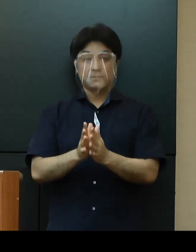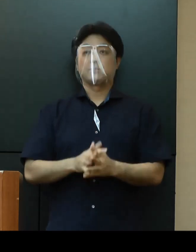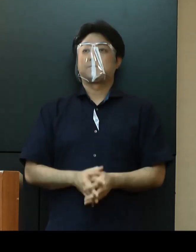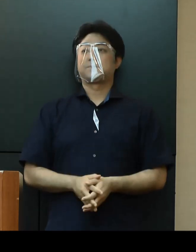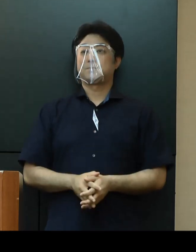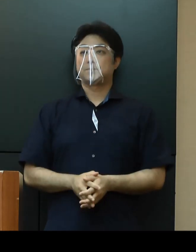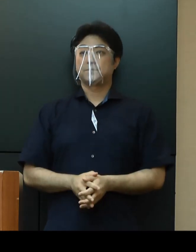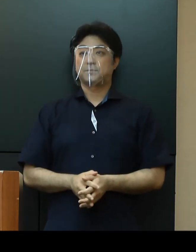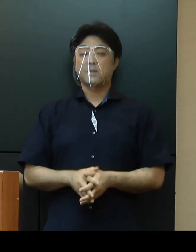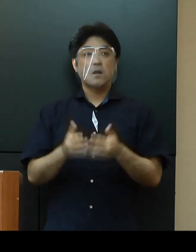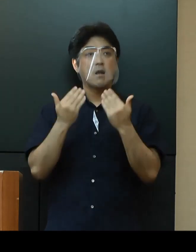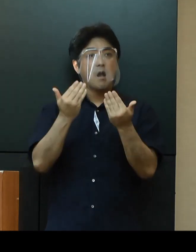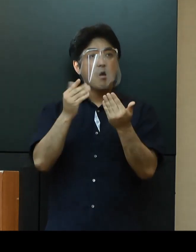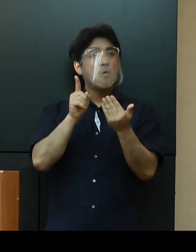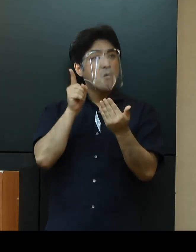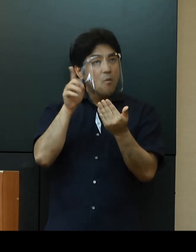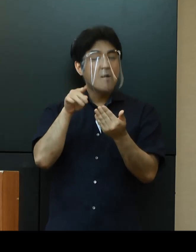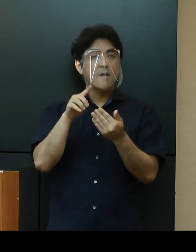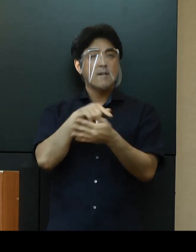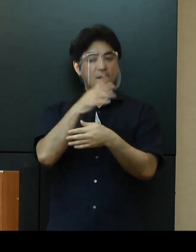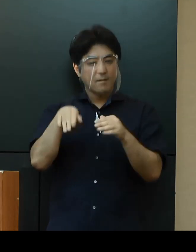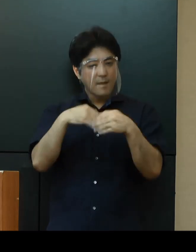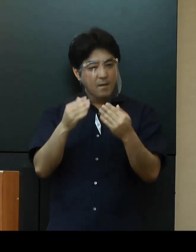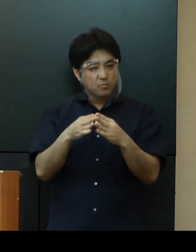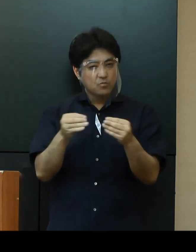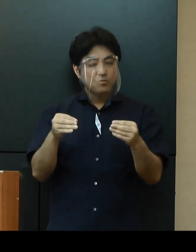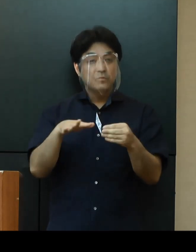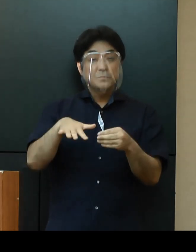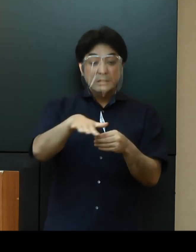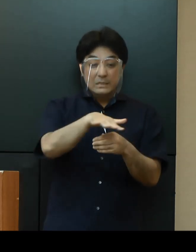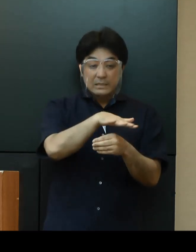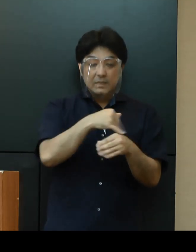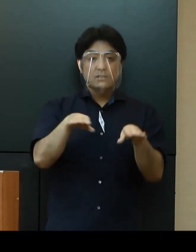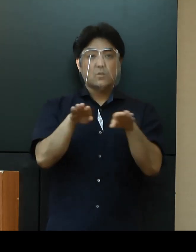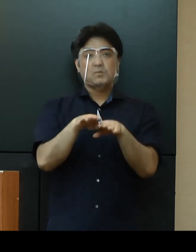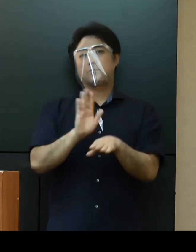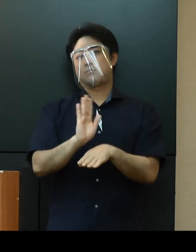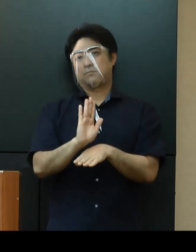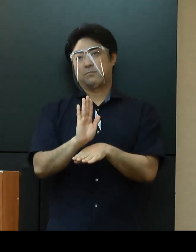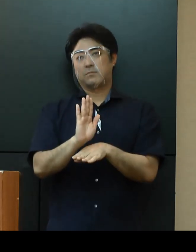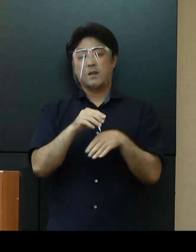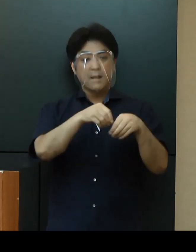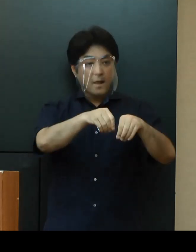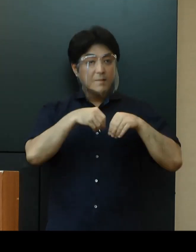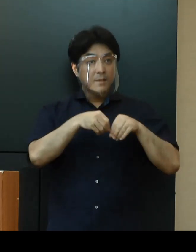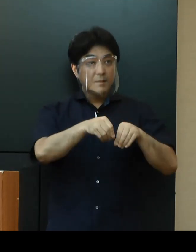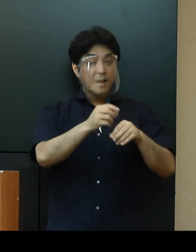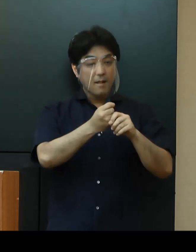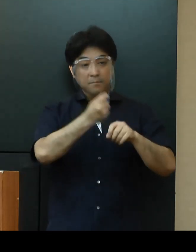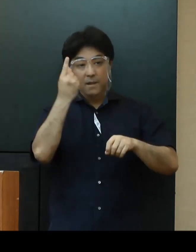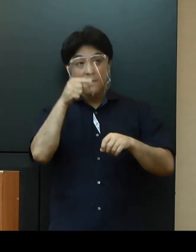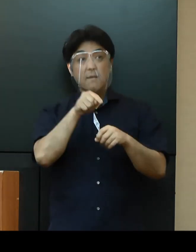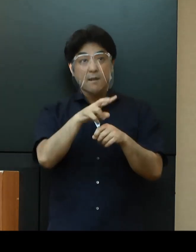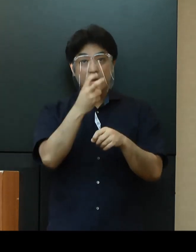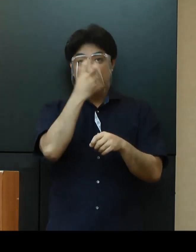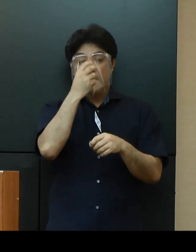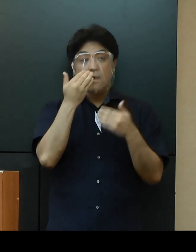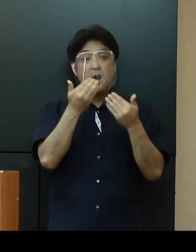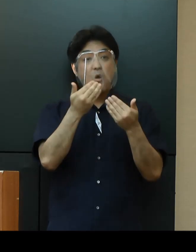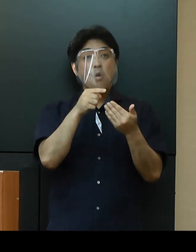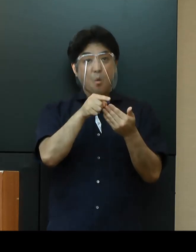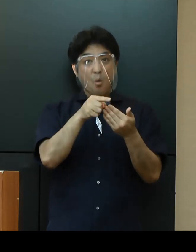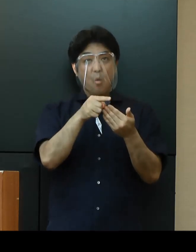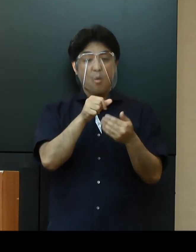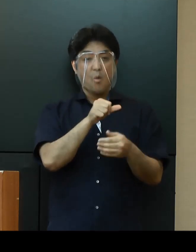「学校」については、全県一斉の臨時休業は行わず、感染者が発生した学校を原則５日間程度の臨時休業とし